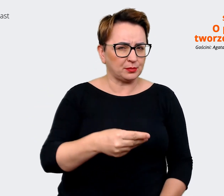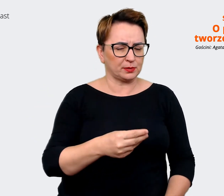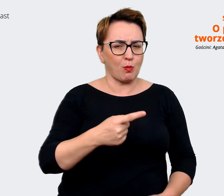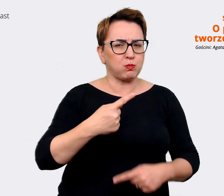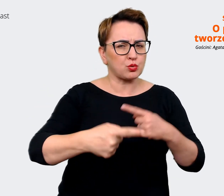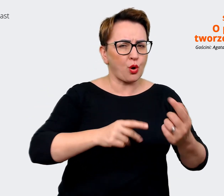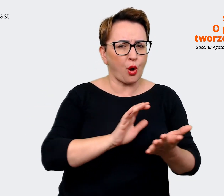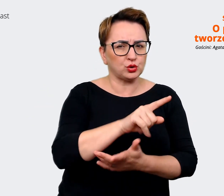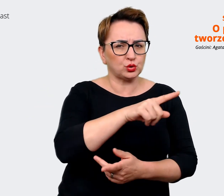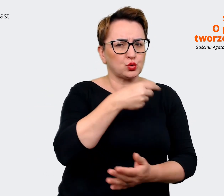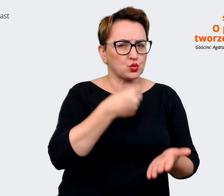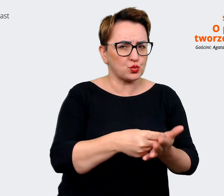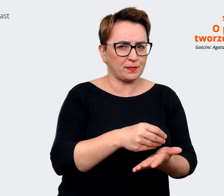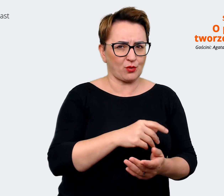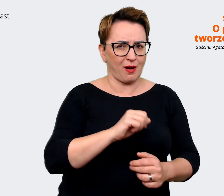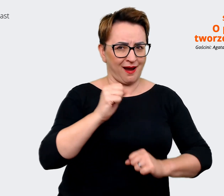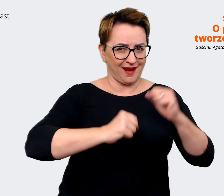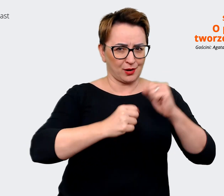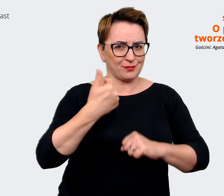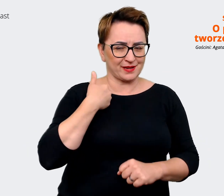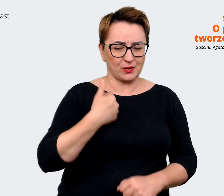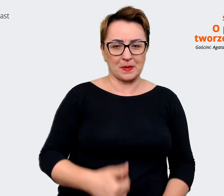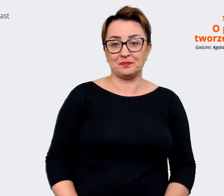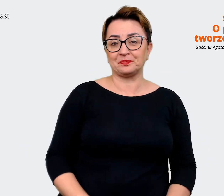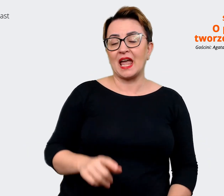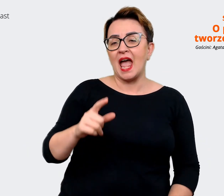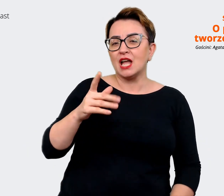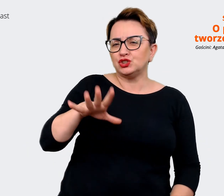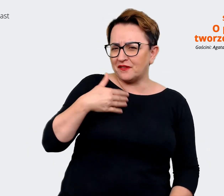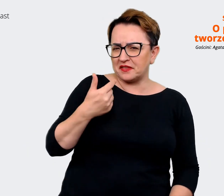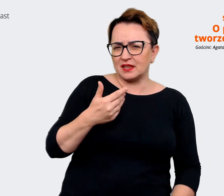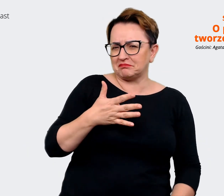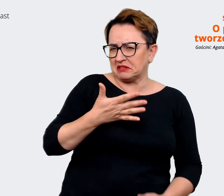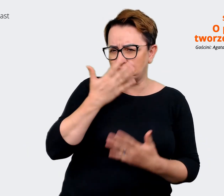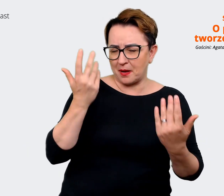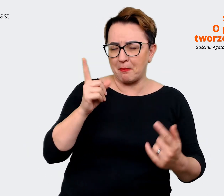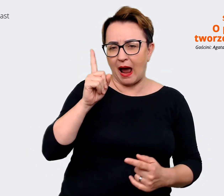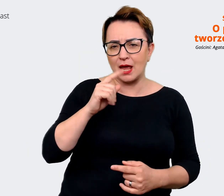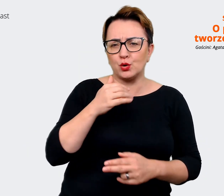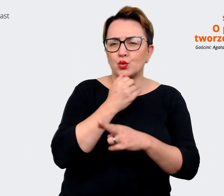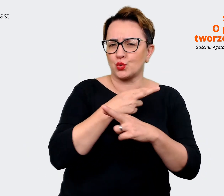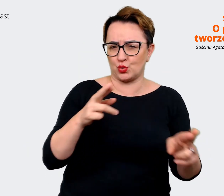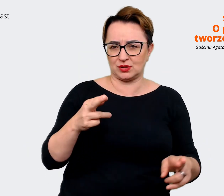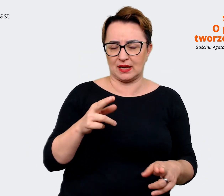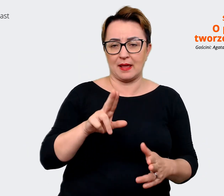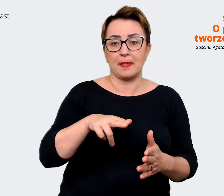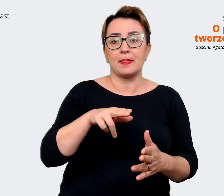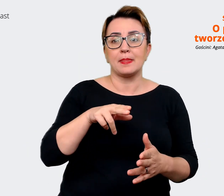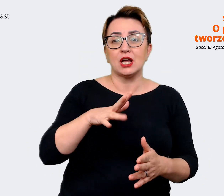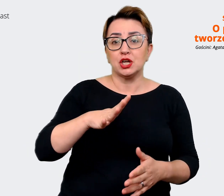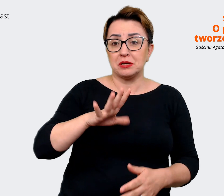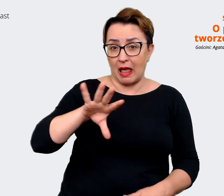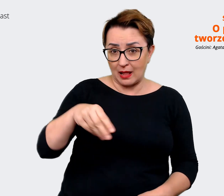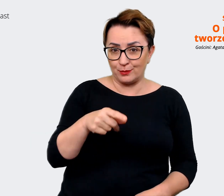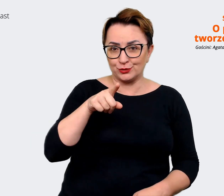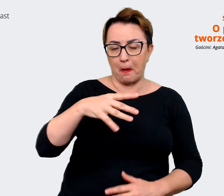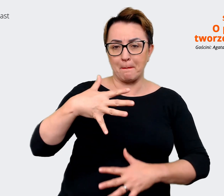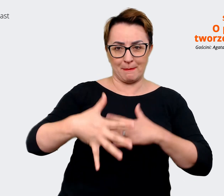cały przekrój różnych. Myślę, że dziwny może być mix, bo może to być mix z cyklu opaski bokserskie,